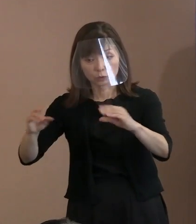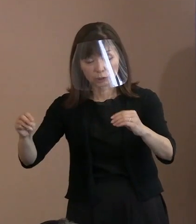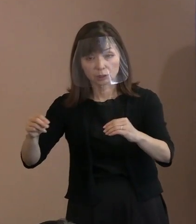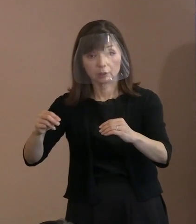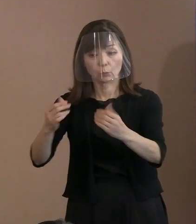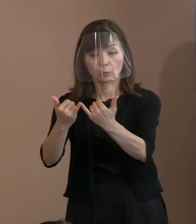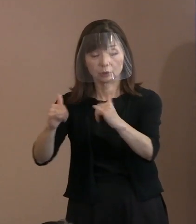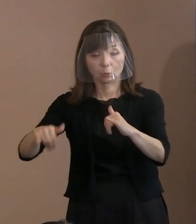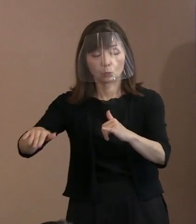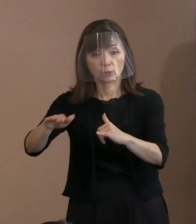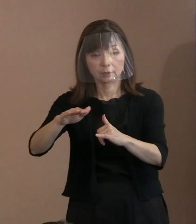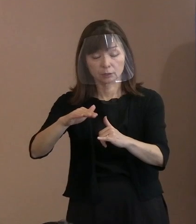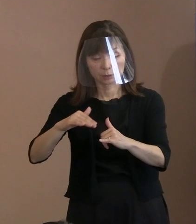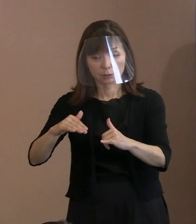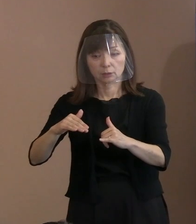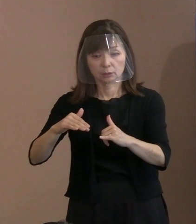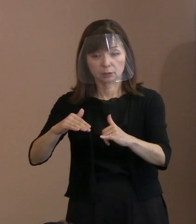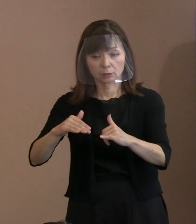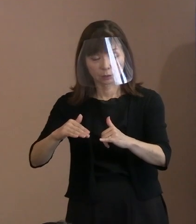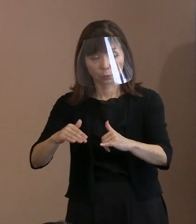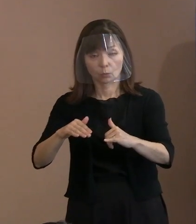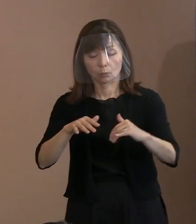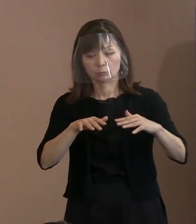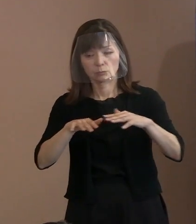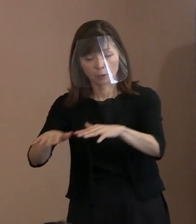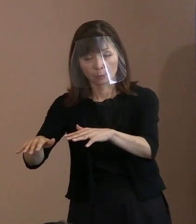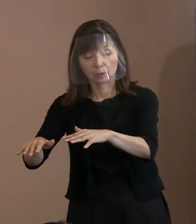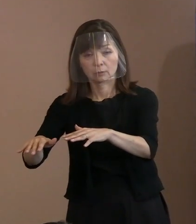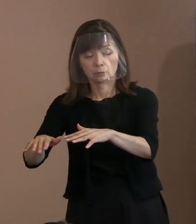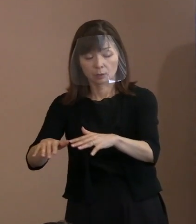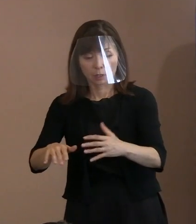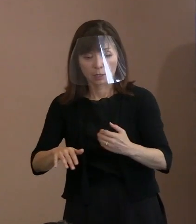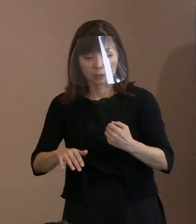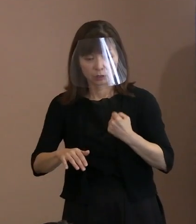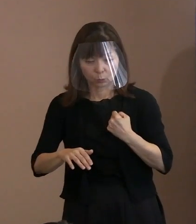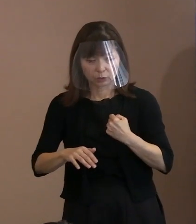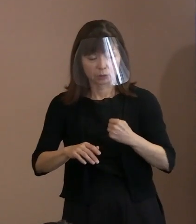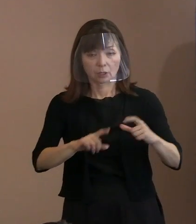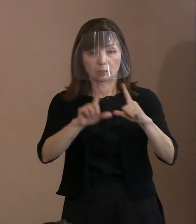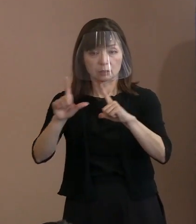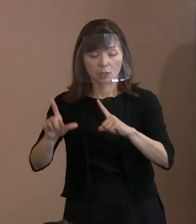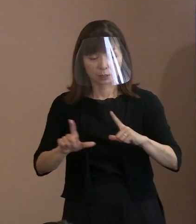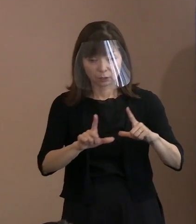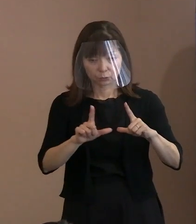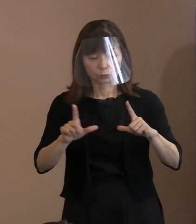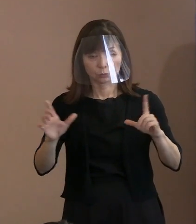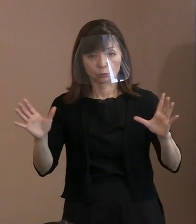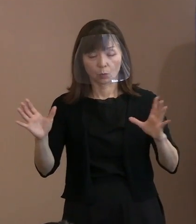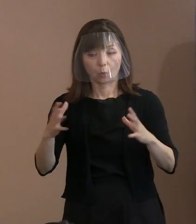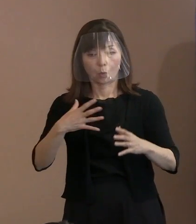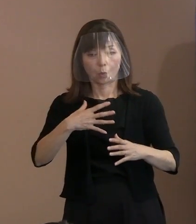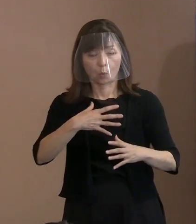命や日常を奪うということが 起こっていると｡ ここを言っています｡